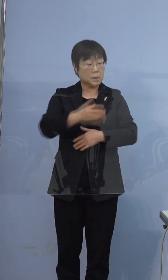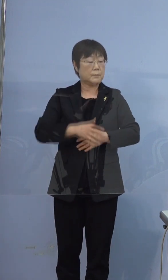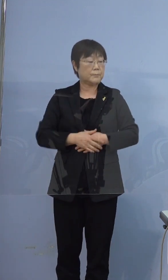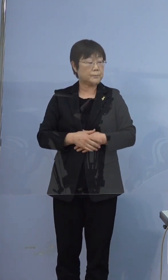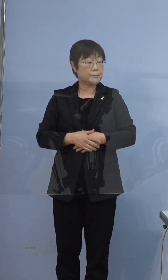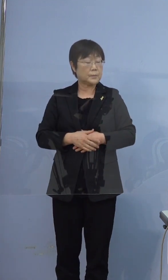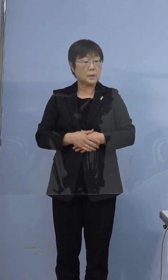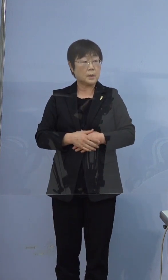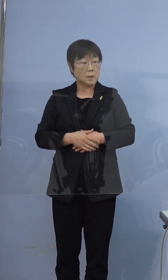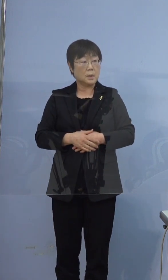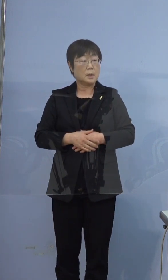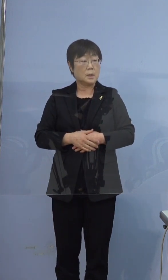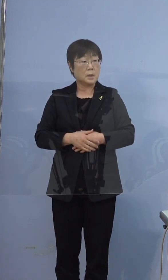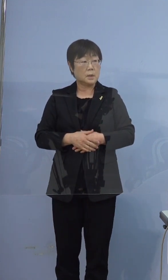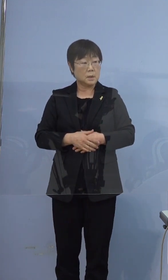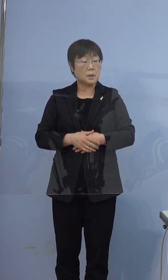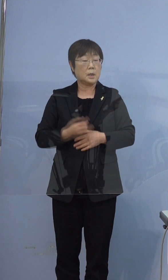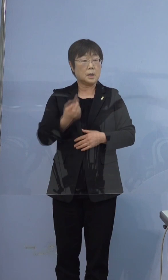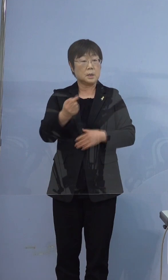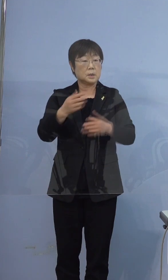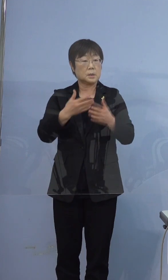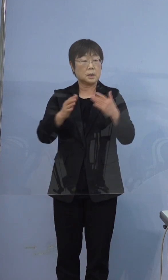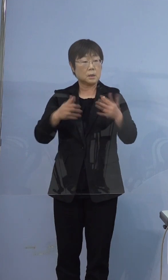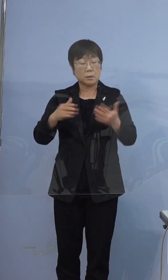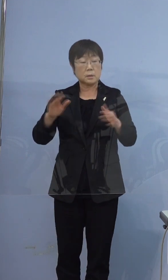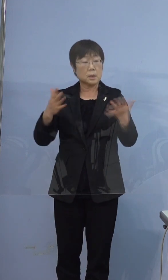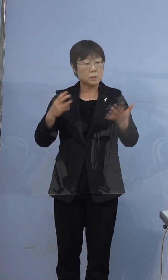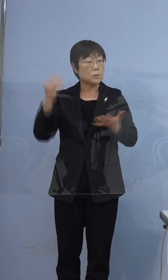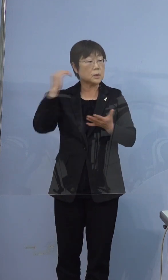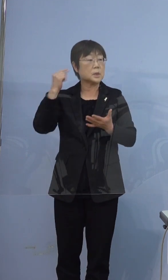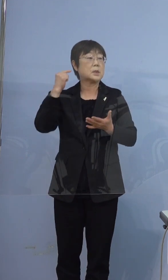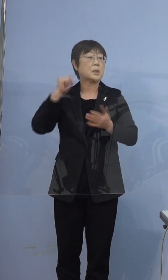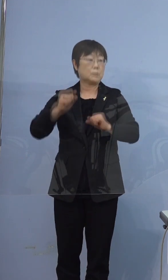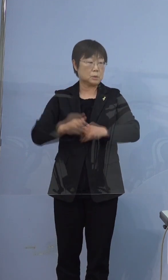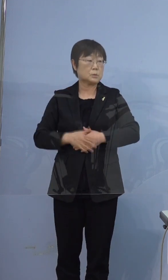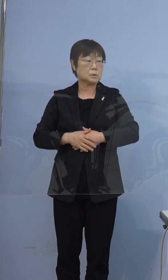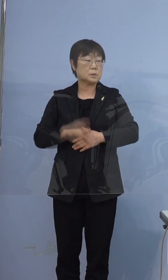行ったというふうには伺っていないので 行っていないんだと思います